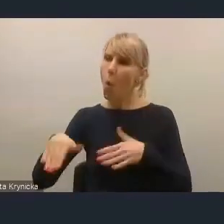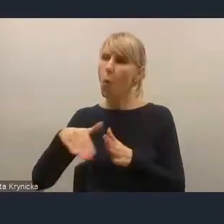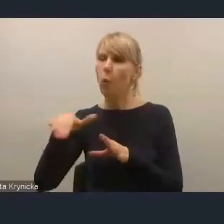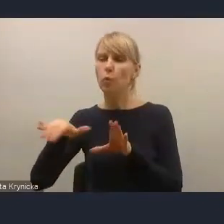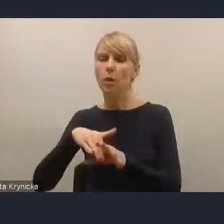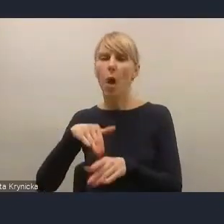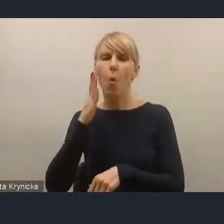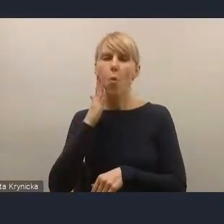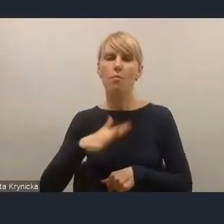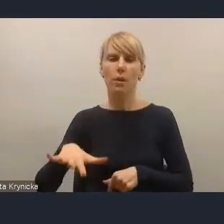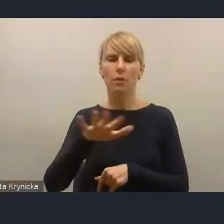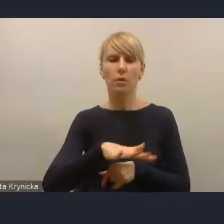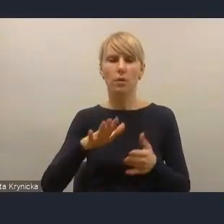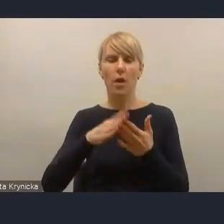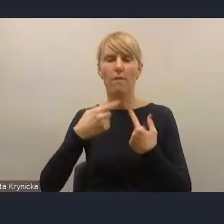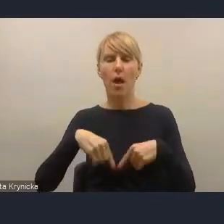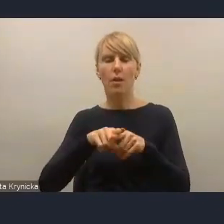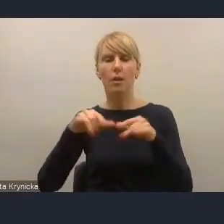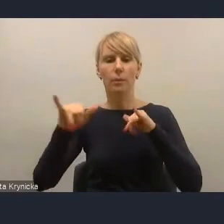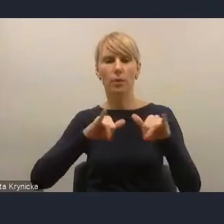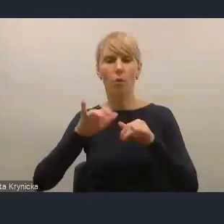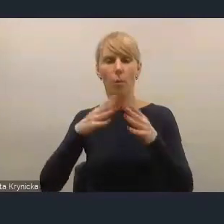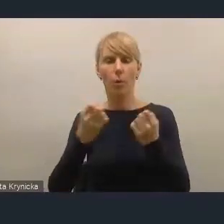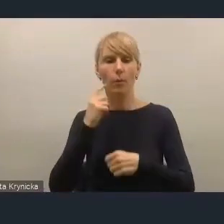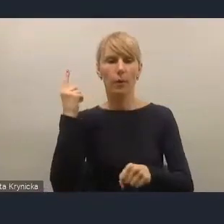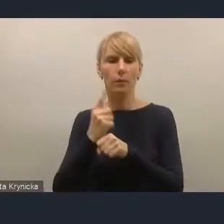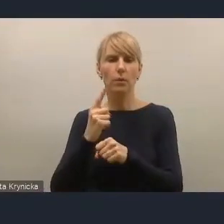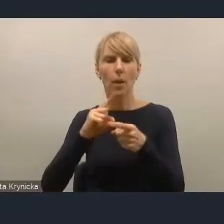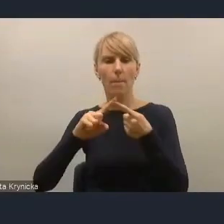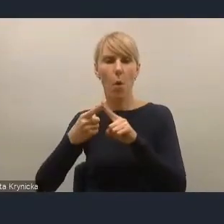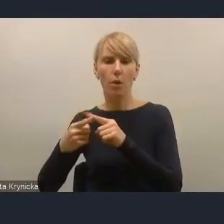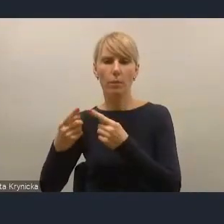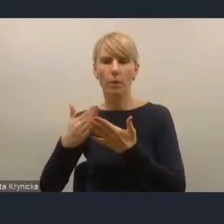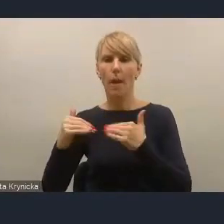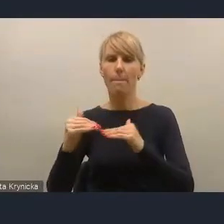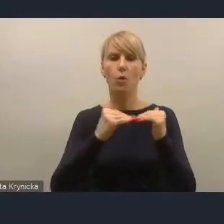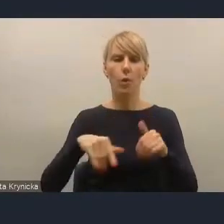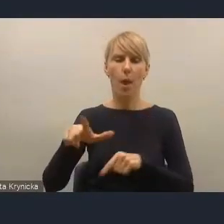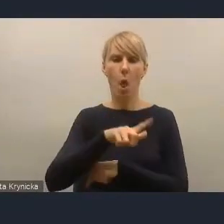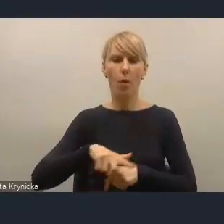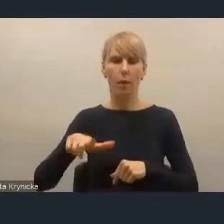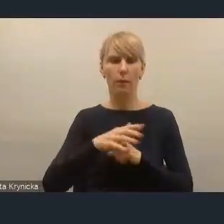w realnym zarządzaniu i podejmowaniu decyzji, i tej polityki na poziomie lokalnym, że na szczęście ten proces,